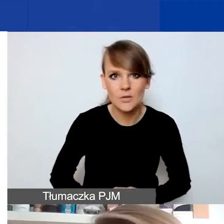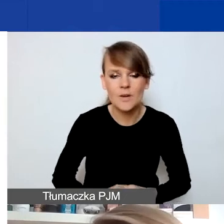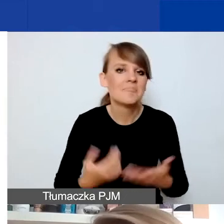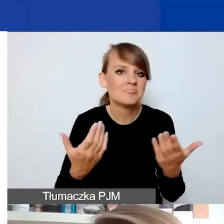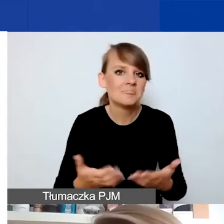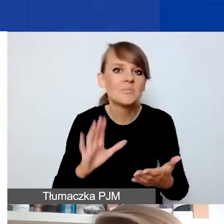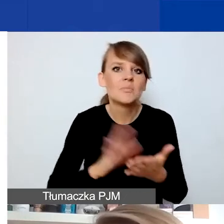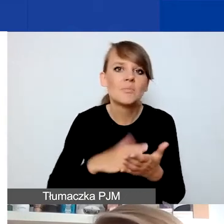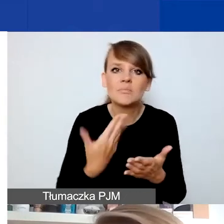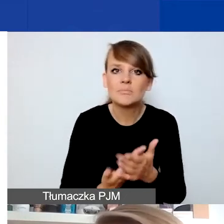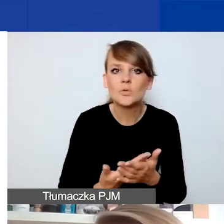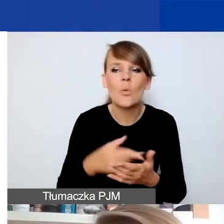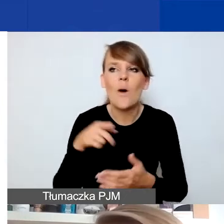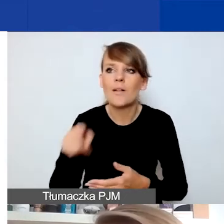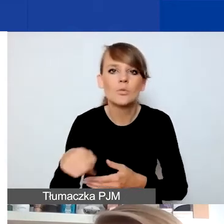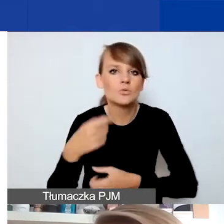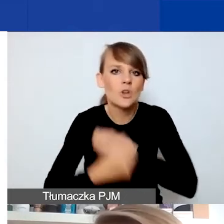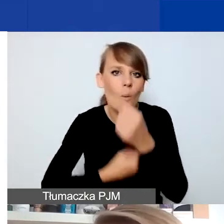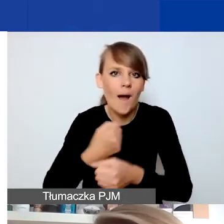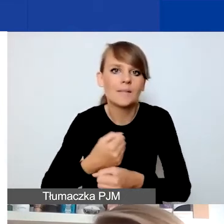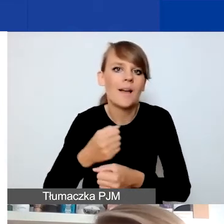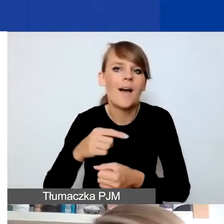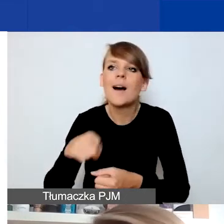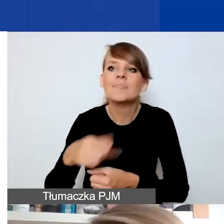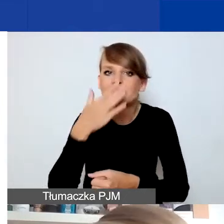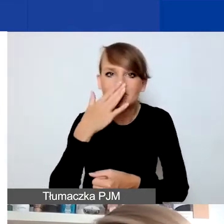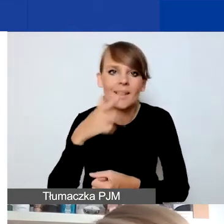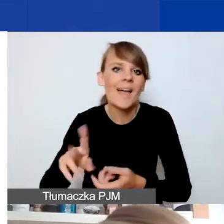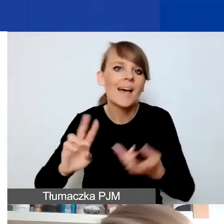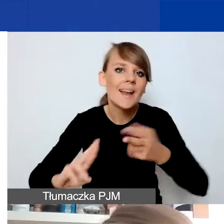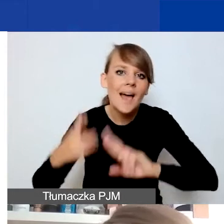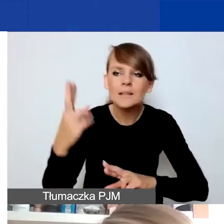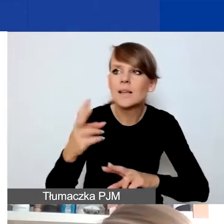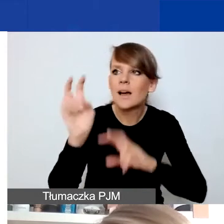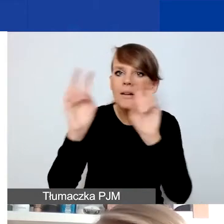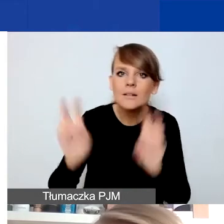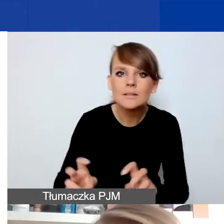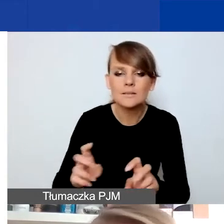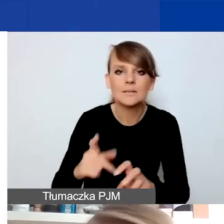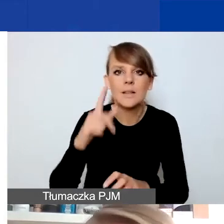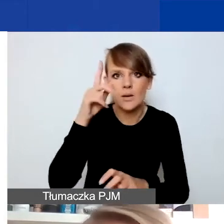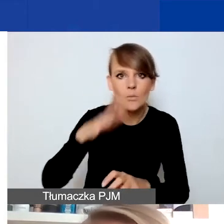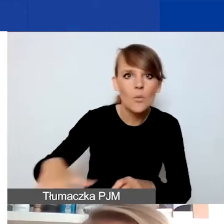które są jakąś formą reakcji na kryzysy związane np. z pojawieniem się fali hejtu w sferze publicznej.